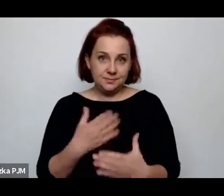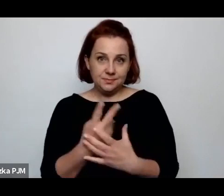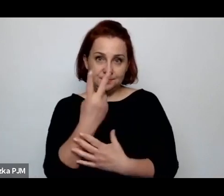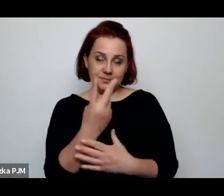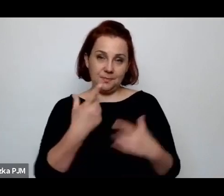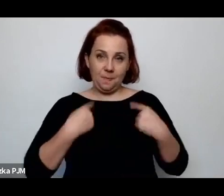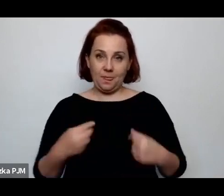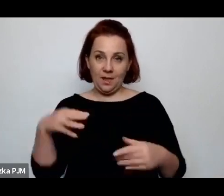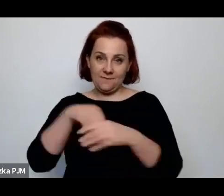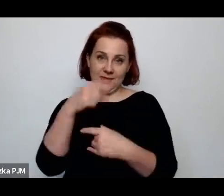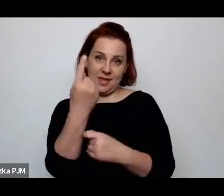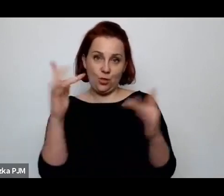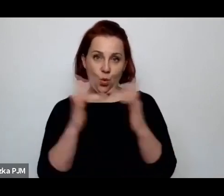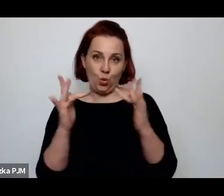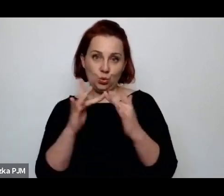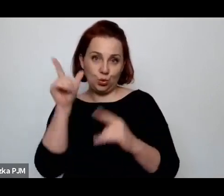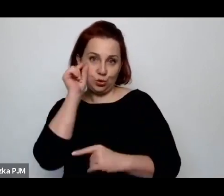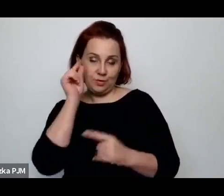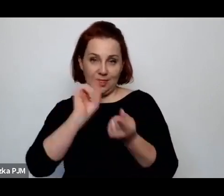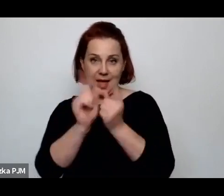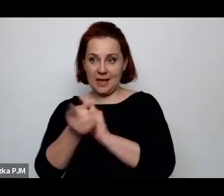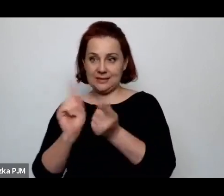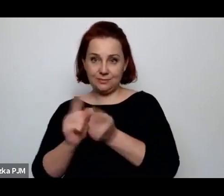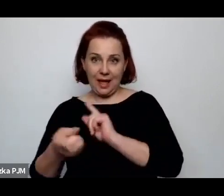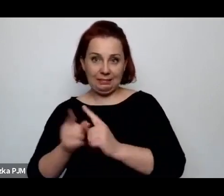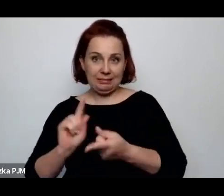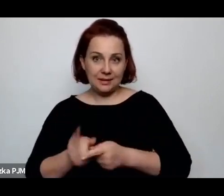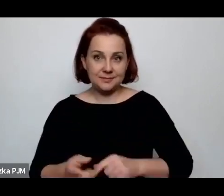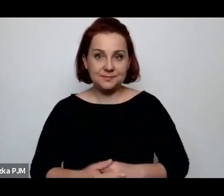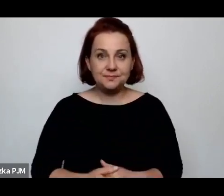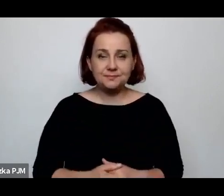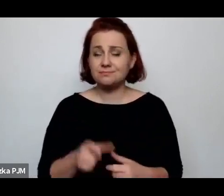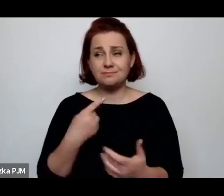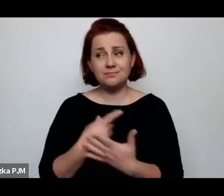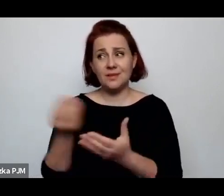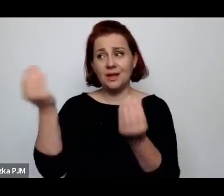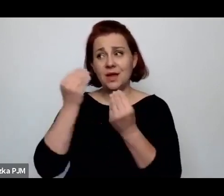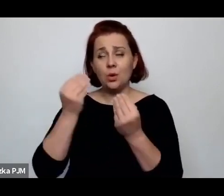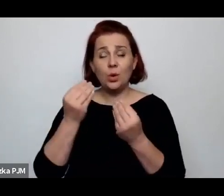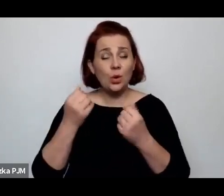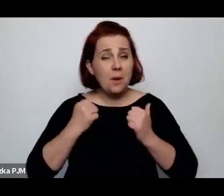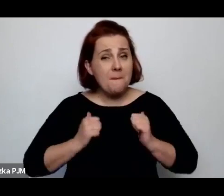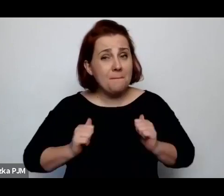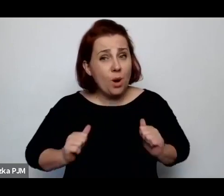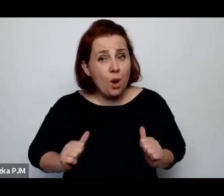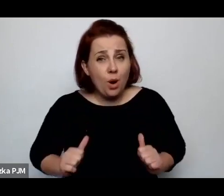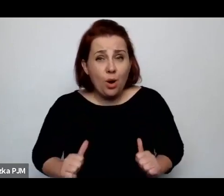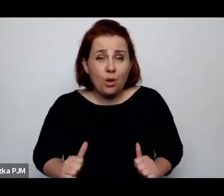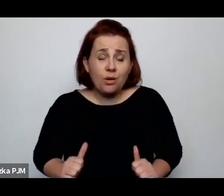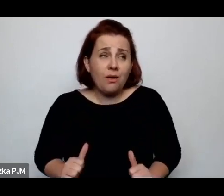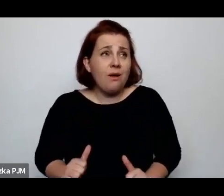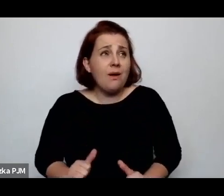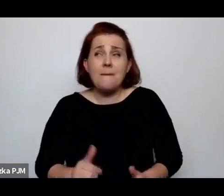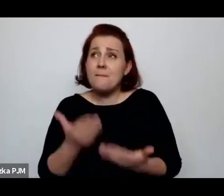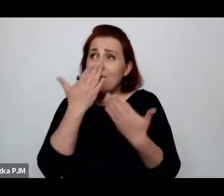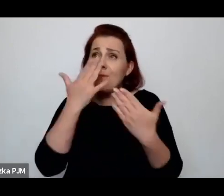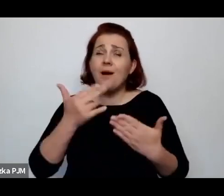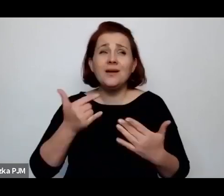Także takie scenki, one uczą pokory i mówią, w jakim wygodnym, komfortowym świecie żyjemy